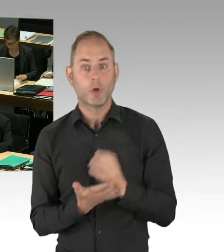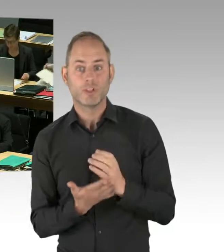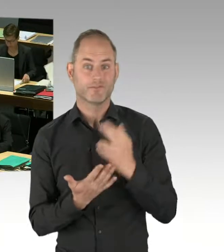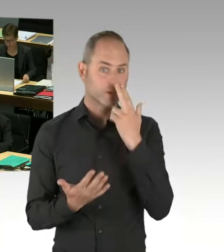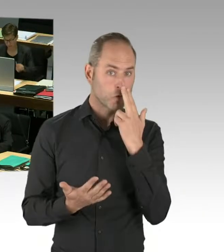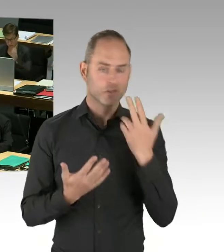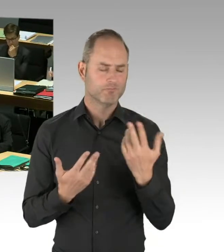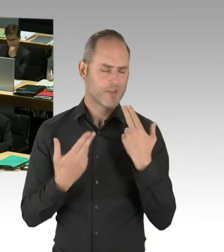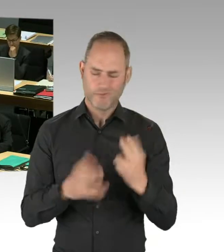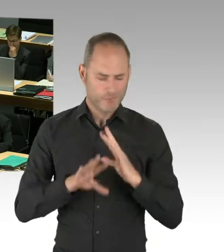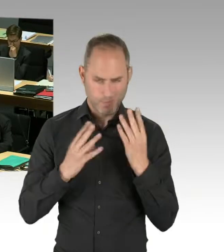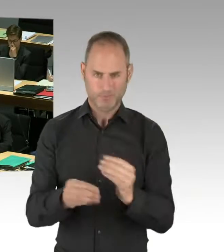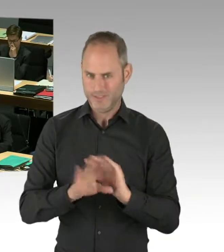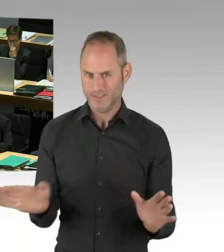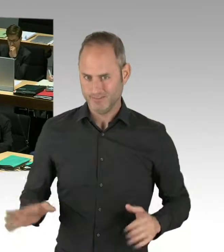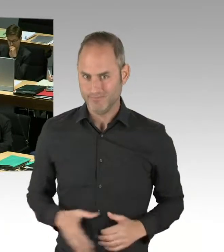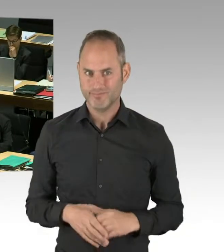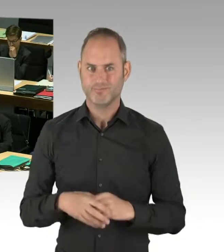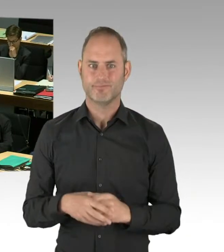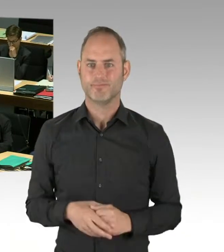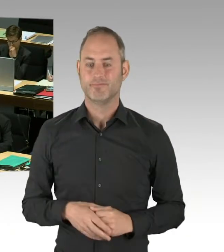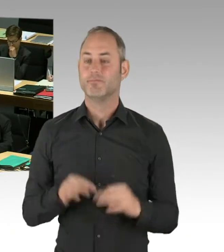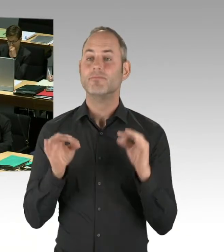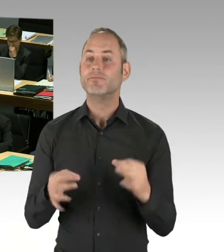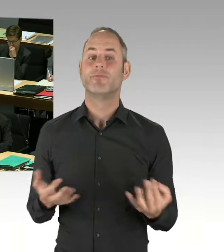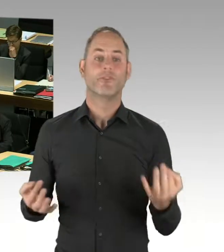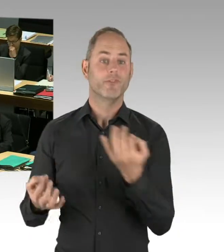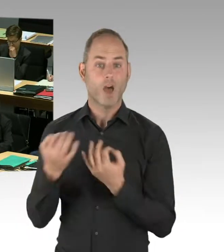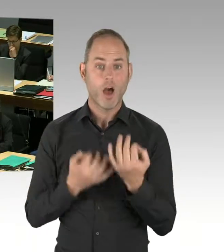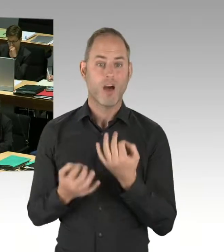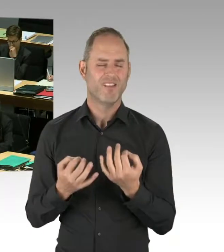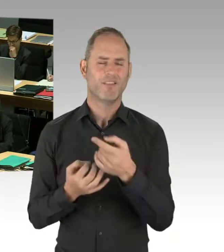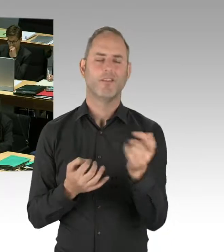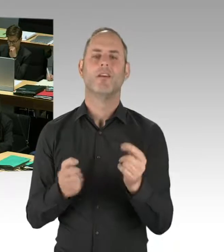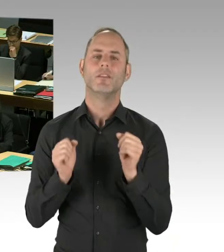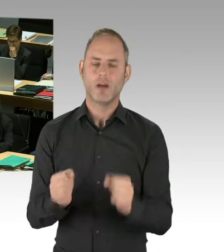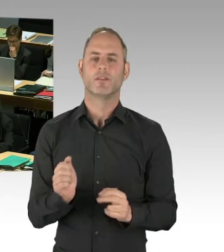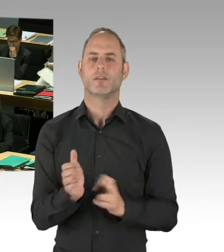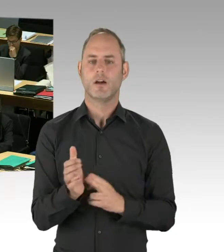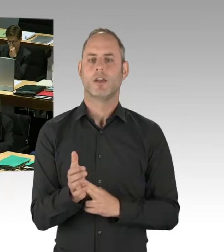müssen Sie auch immer ehrlicherweise sagen, ich bin an einer bestimmten Position, aus der ich heraus etwas mache.